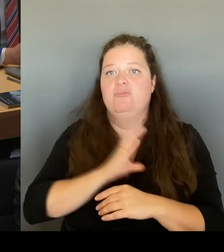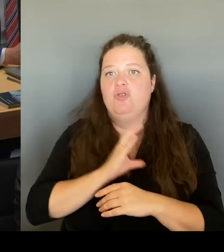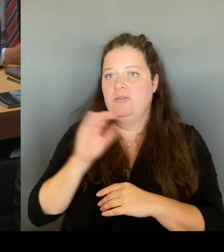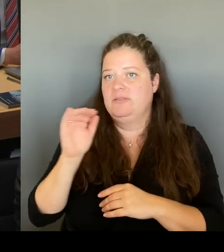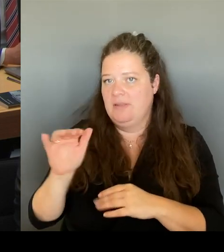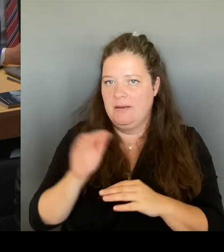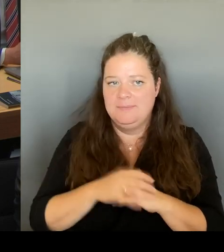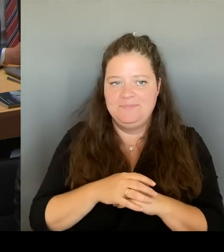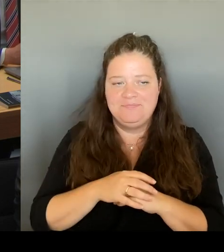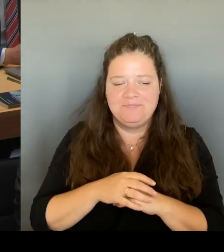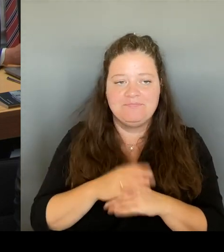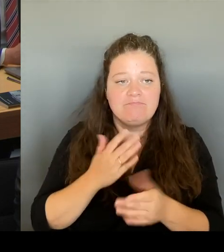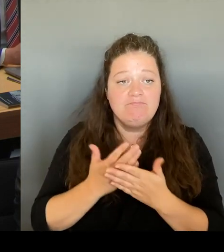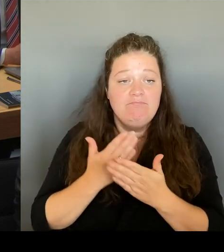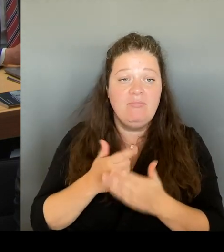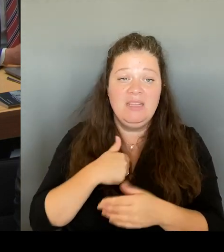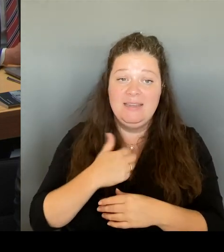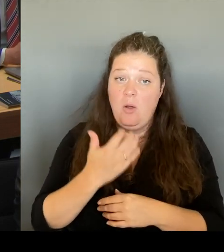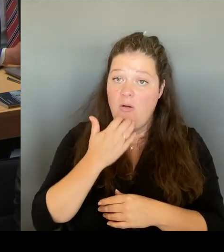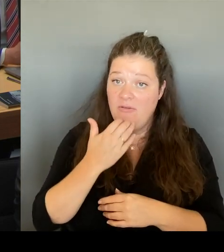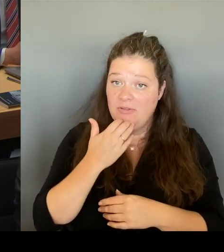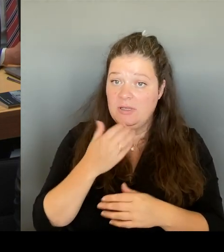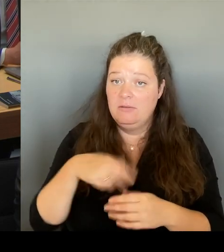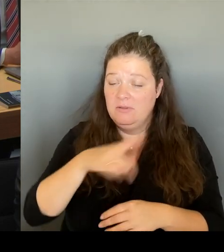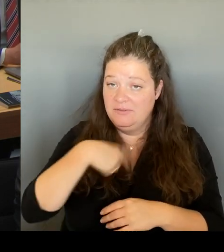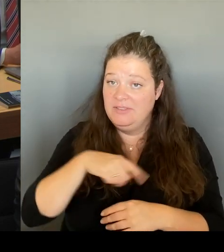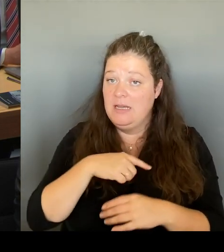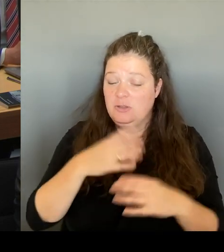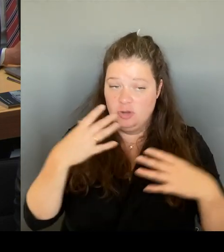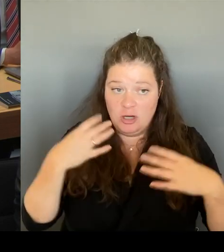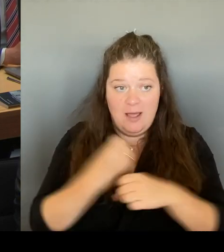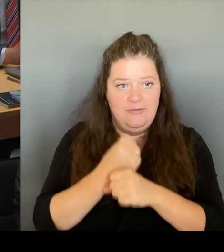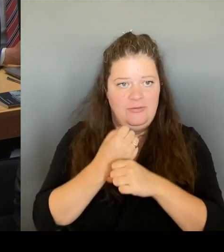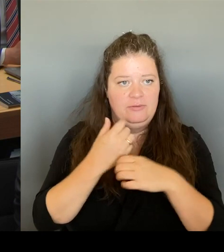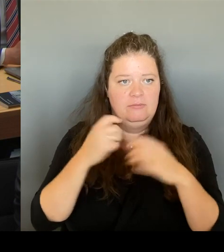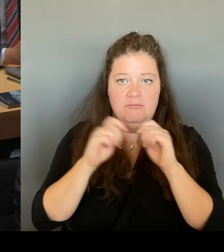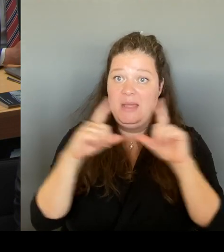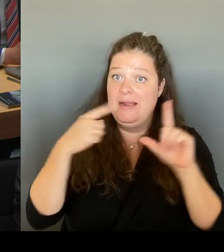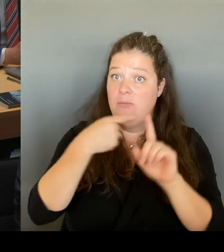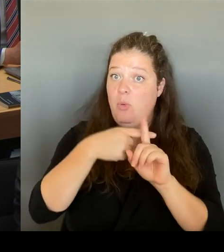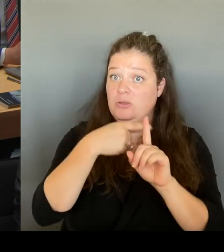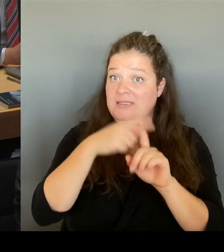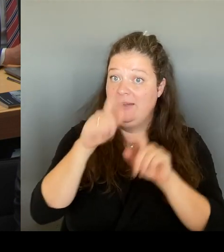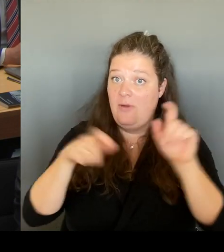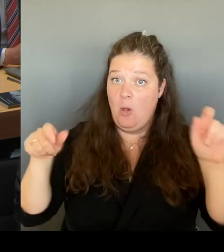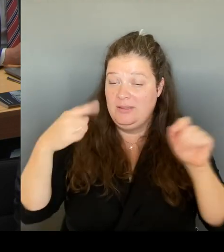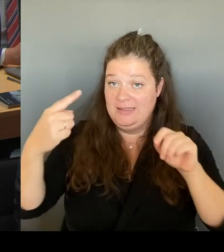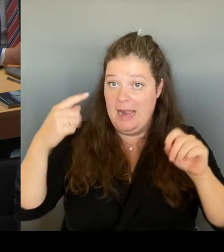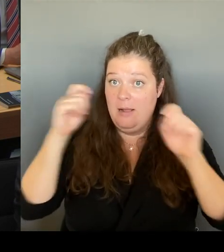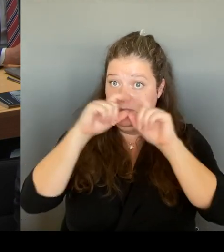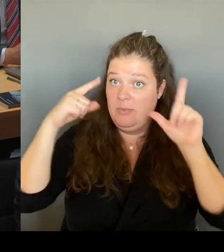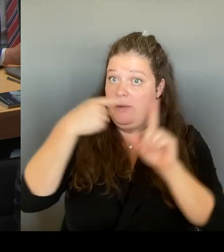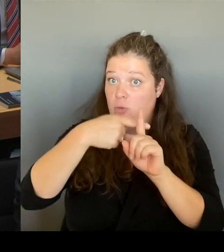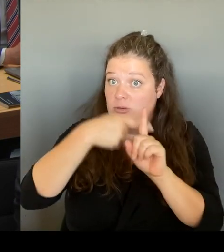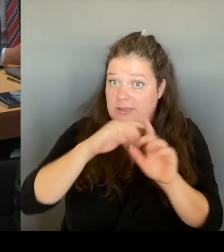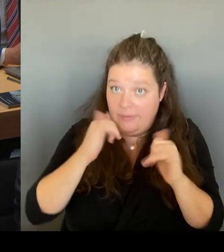Bild, was die Menschen damit verbinden und die Hoffnung, die damit einhergeht, dass wir das nutzen, um den Menschen auch